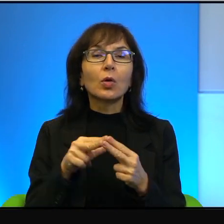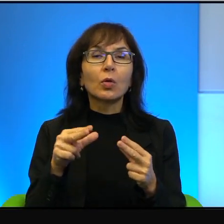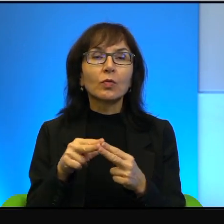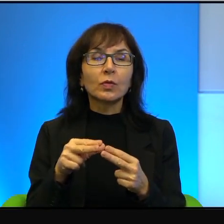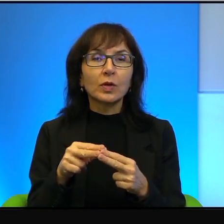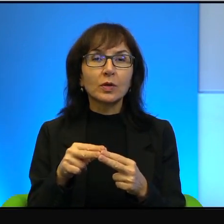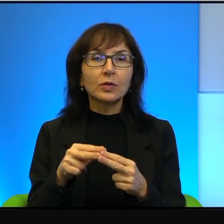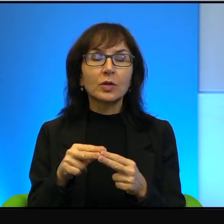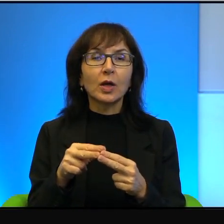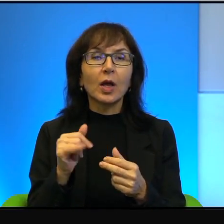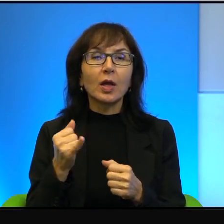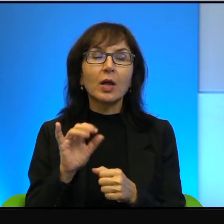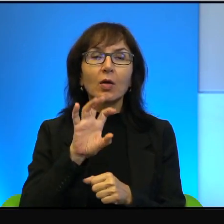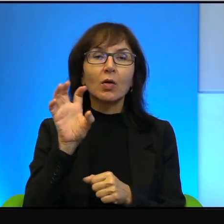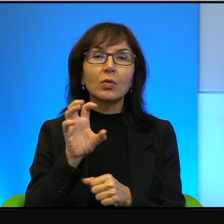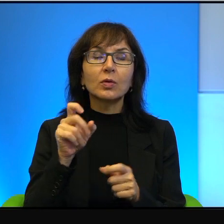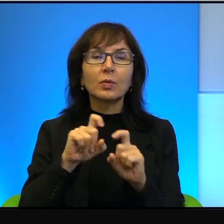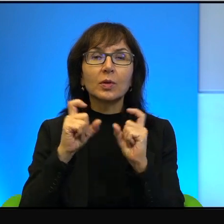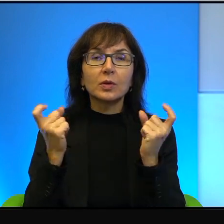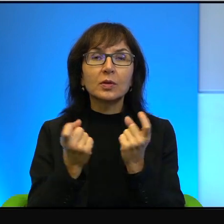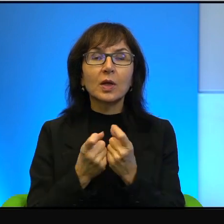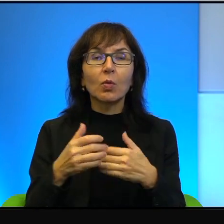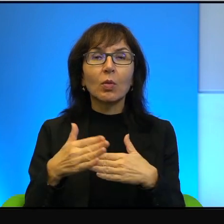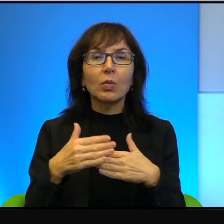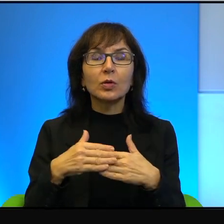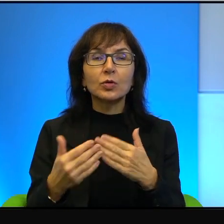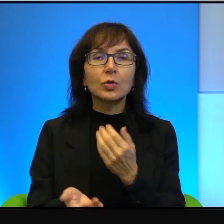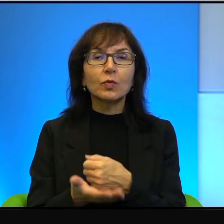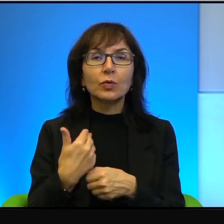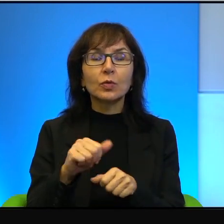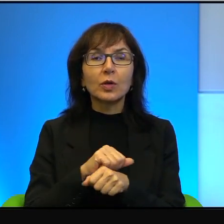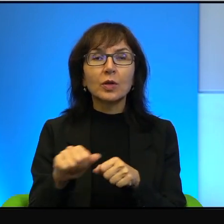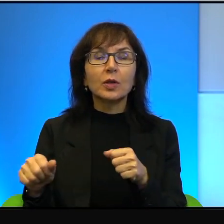jak przyglądamy się na cały Bliski Wschód, jest konfliktem nieznaczącym